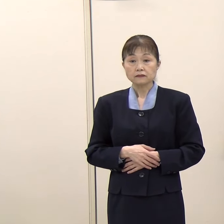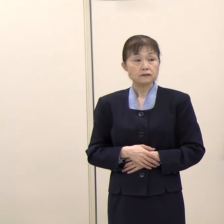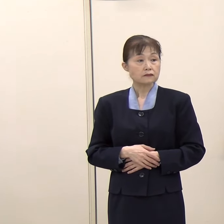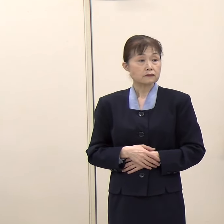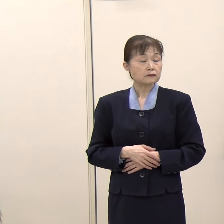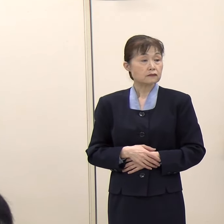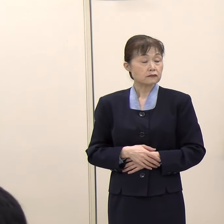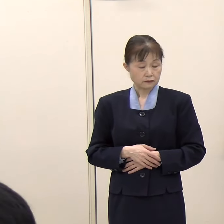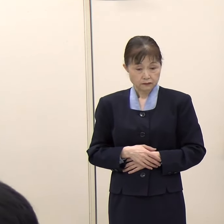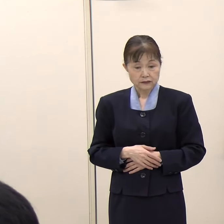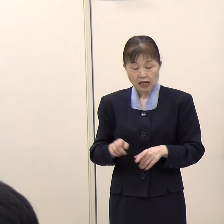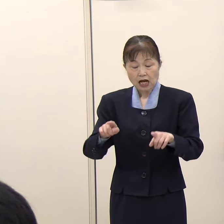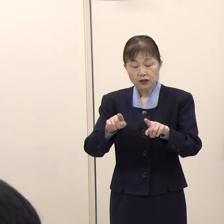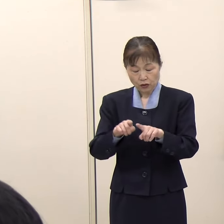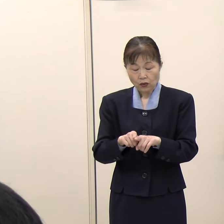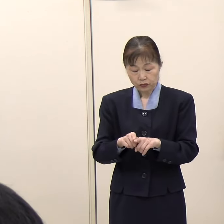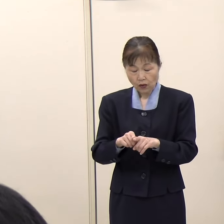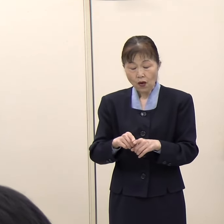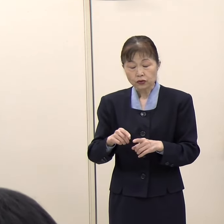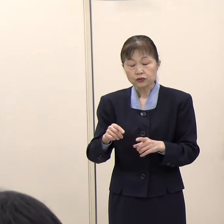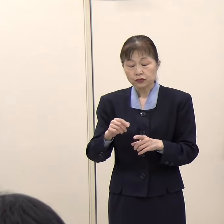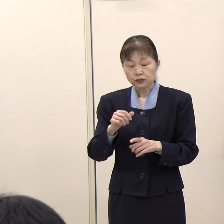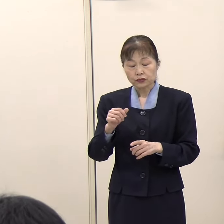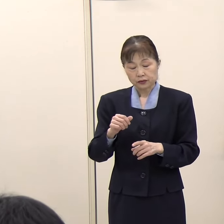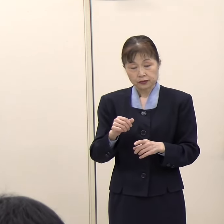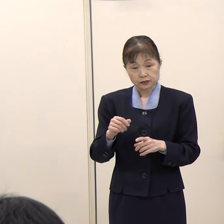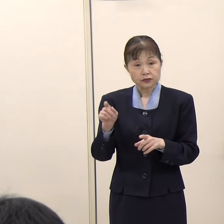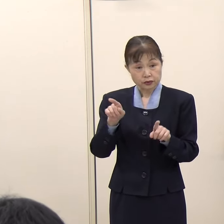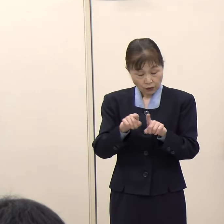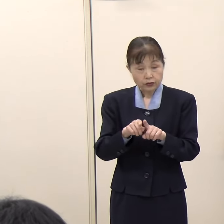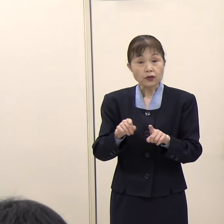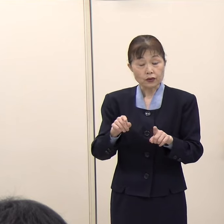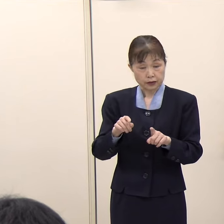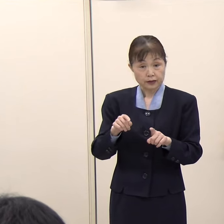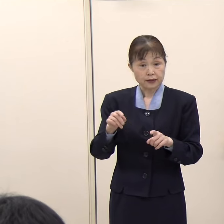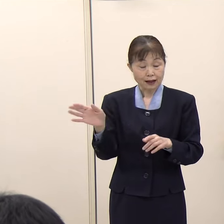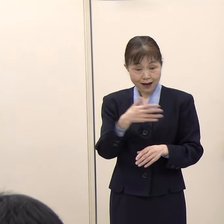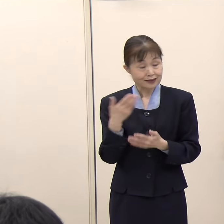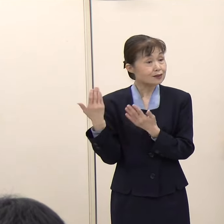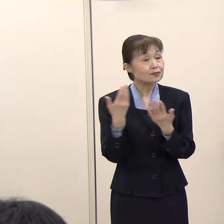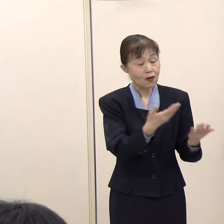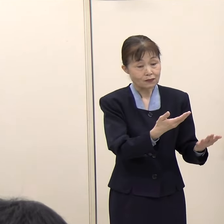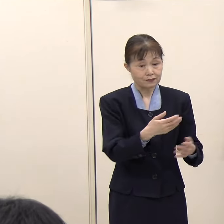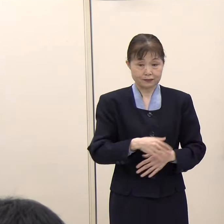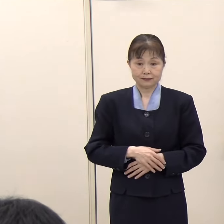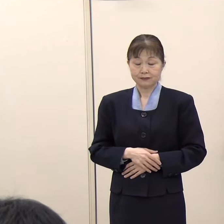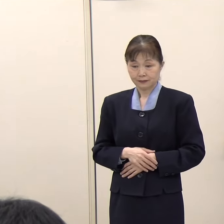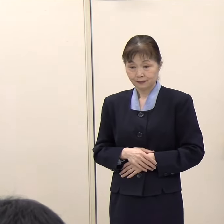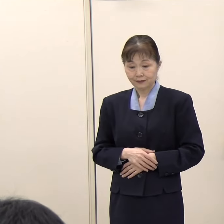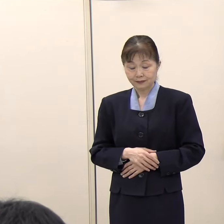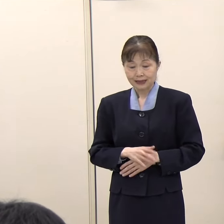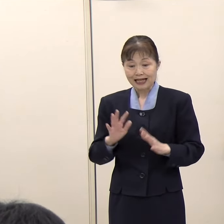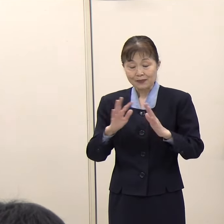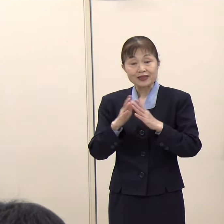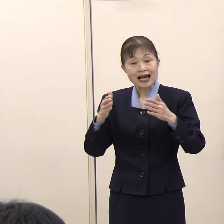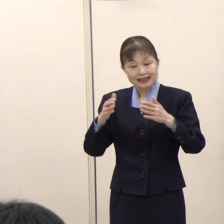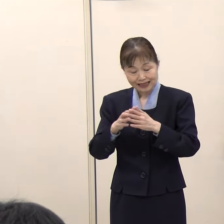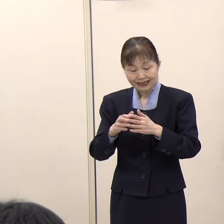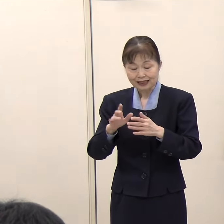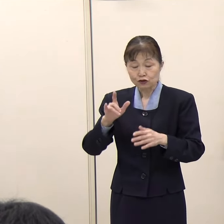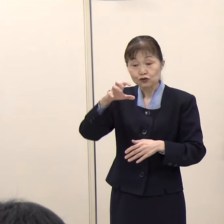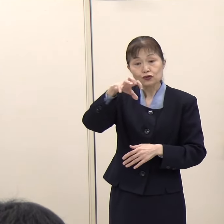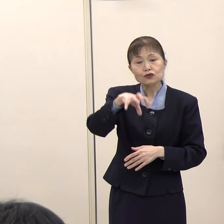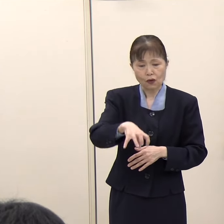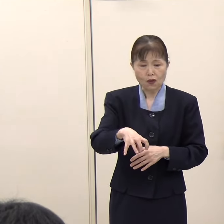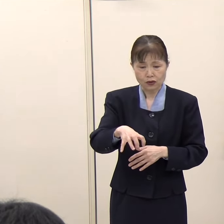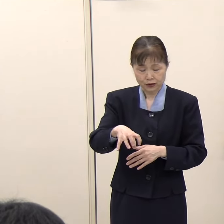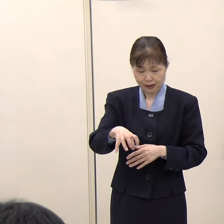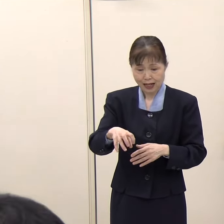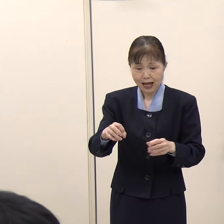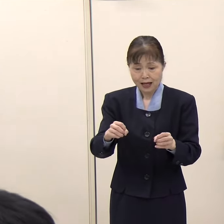（共同通信）宮崎県の宮崎空港で不発弾が爆発するということがあったと思います。